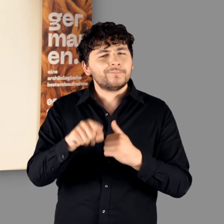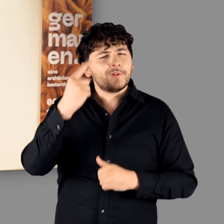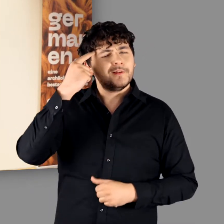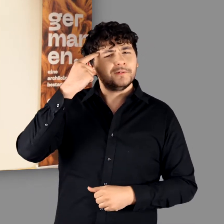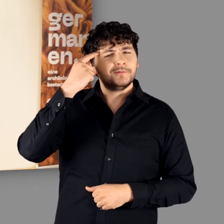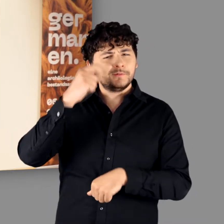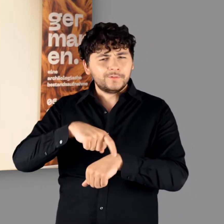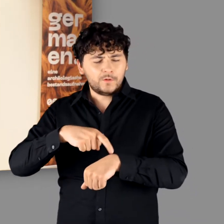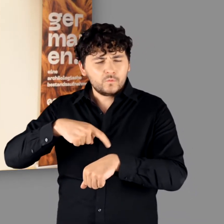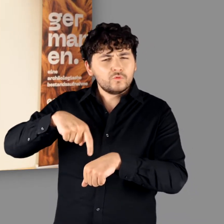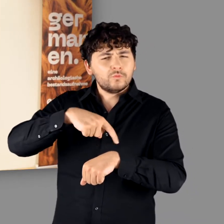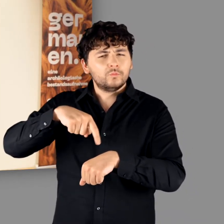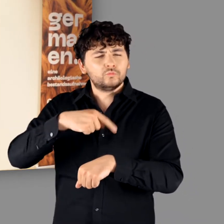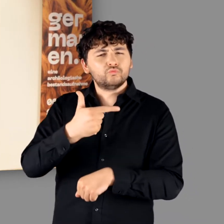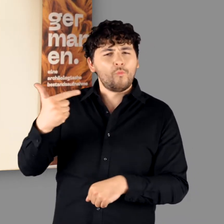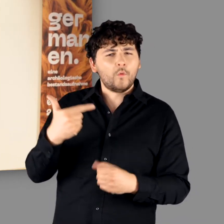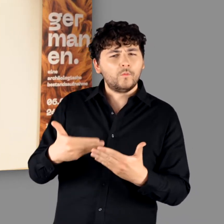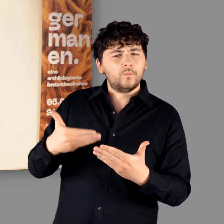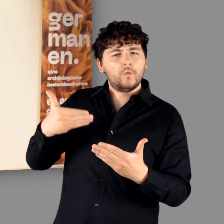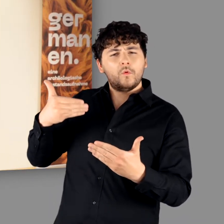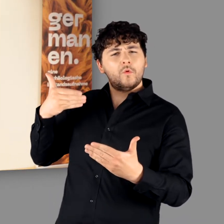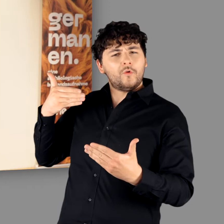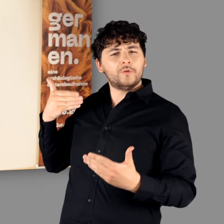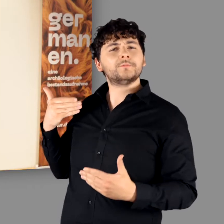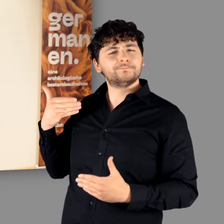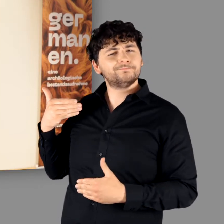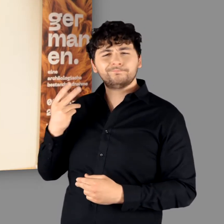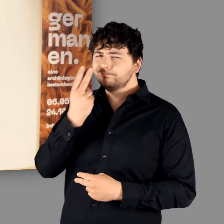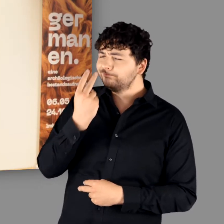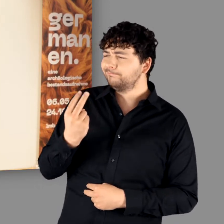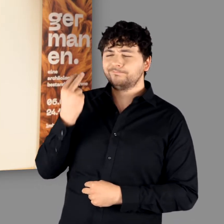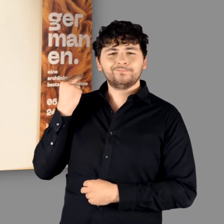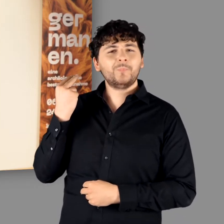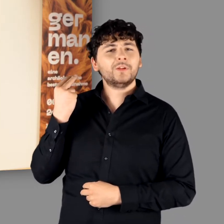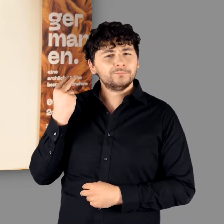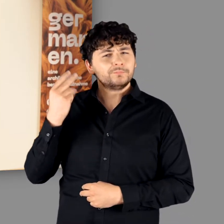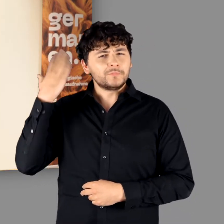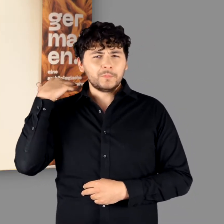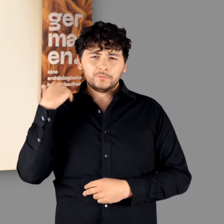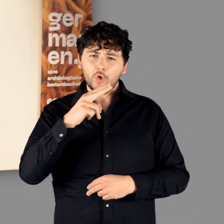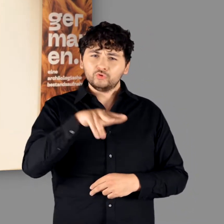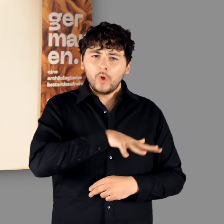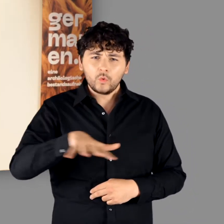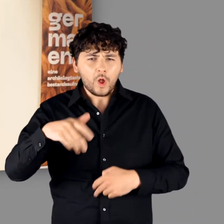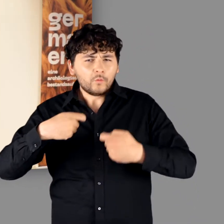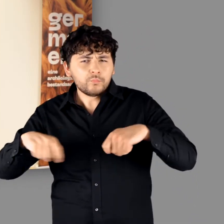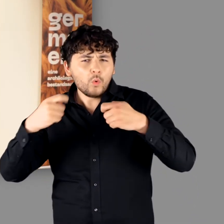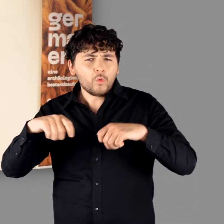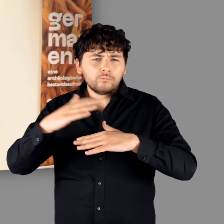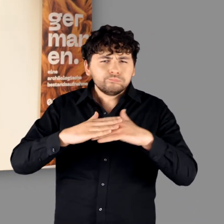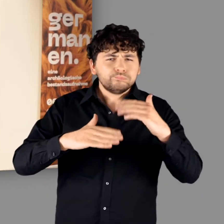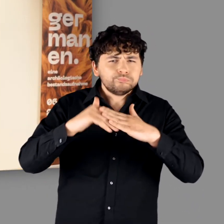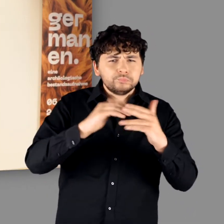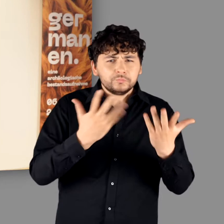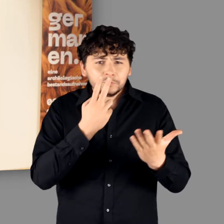Wir drehen die Zeit jetzt noch einmal um zwei Wochen zurück und blicken in die Aufbauphase unserer Ausstellung.